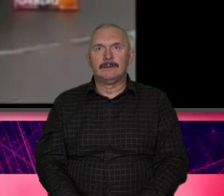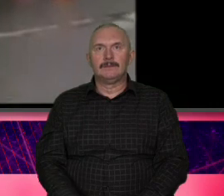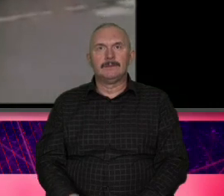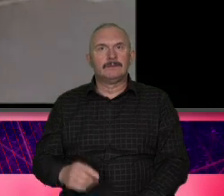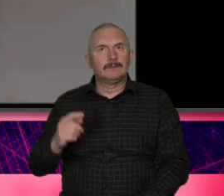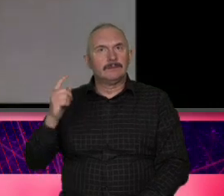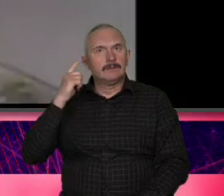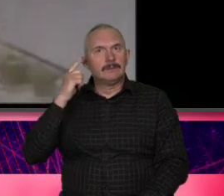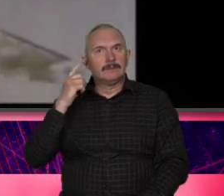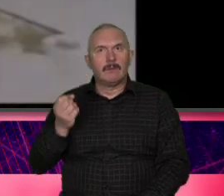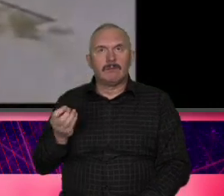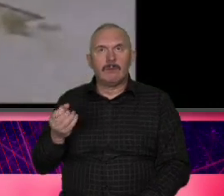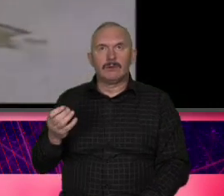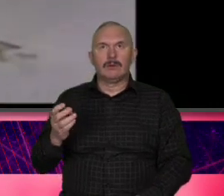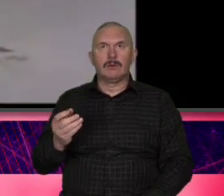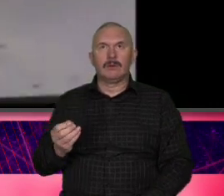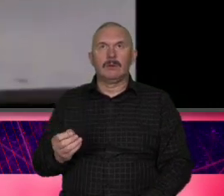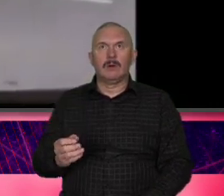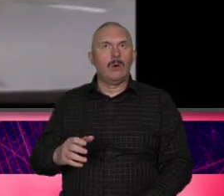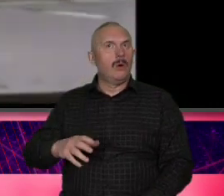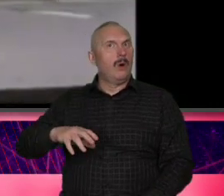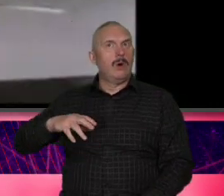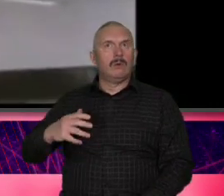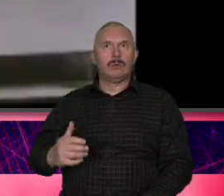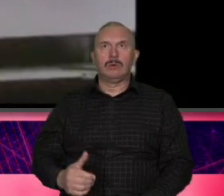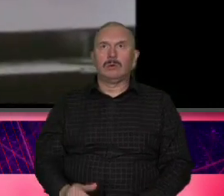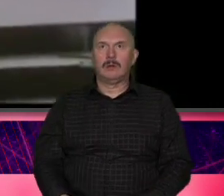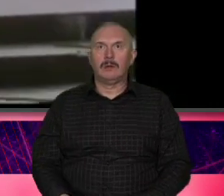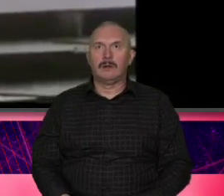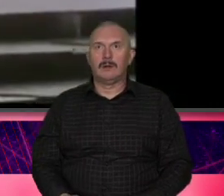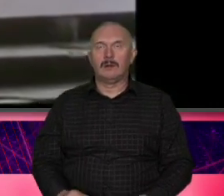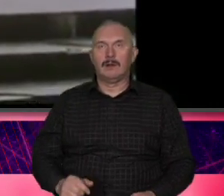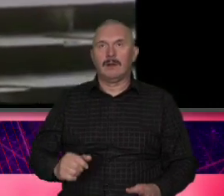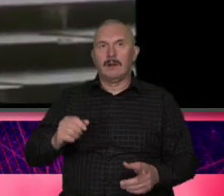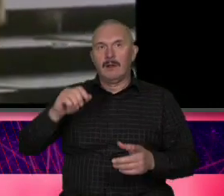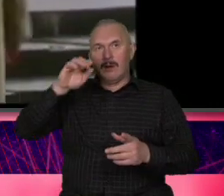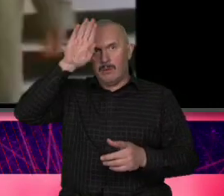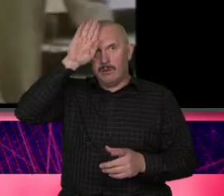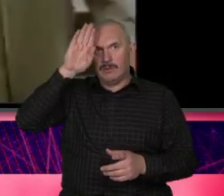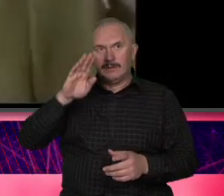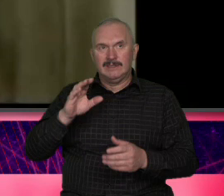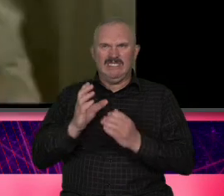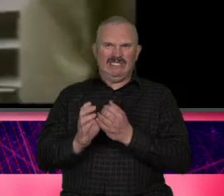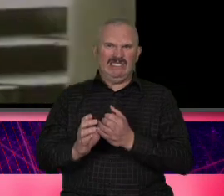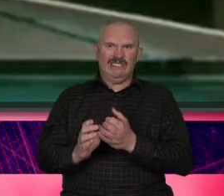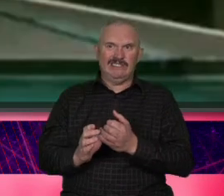filmiku Łódź [ __ ] to jest pierwszy I love you